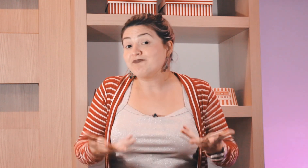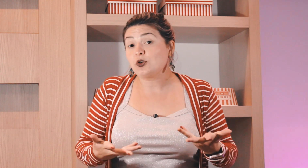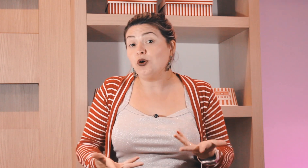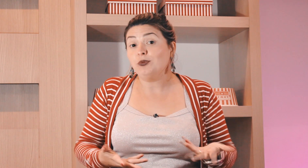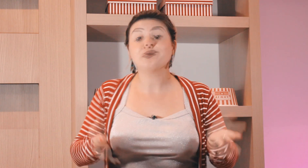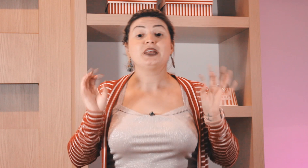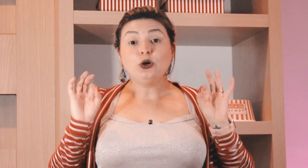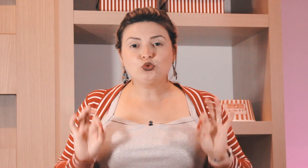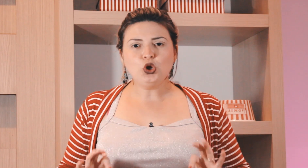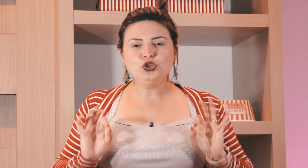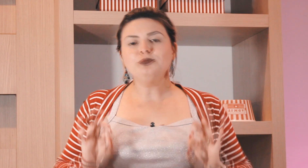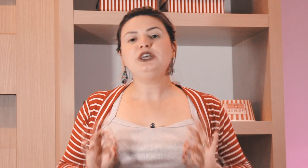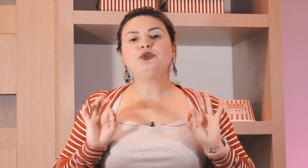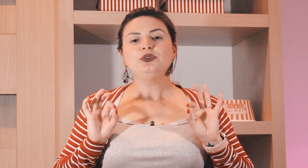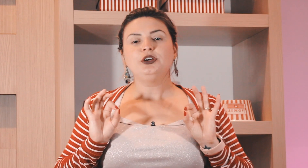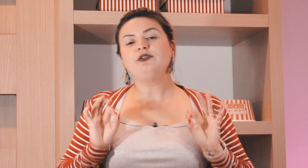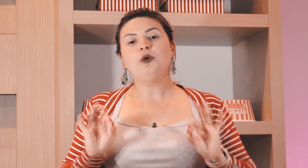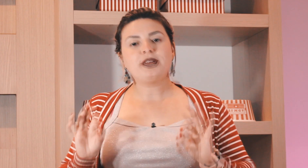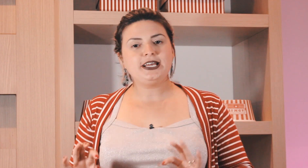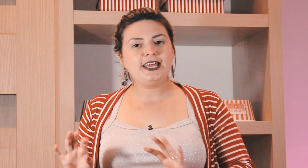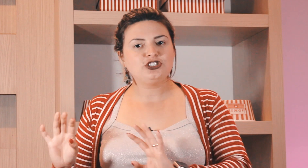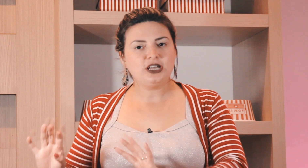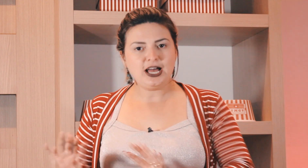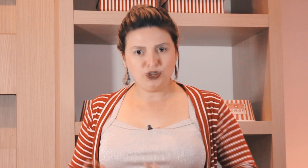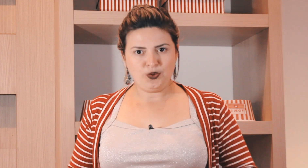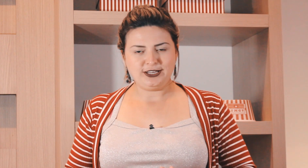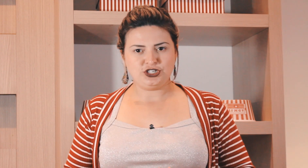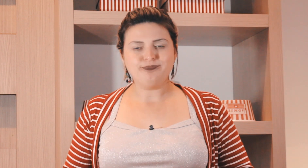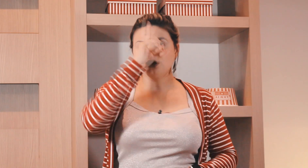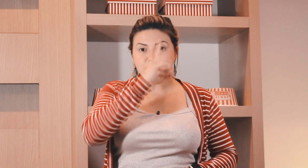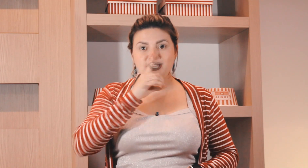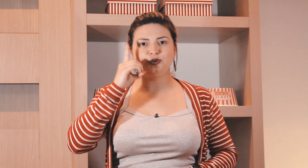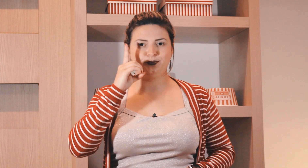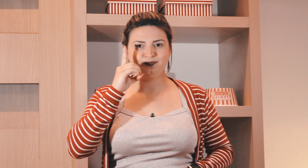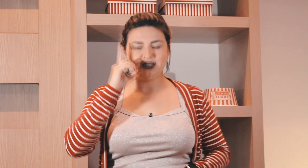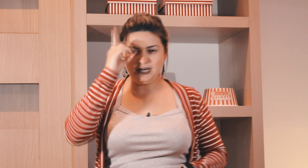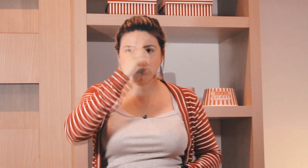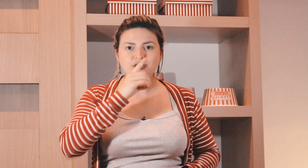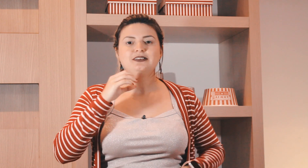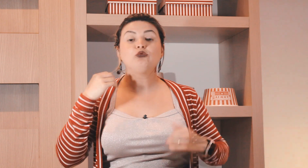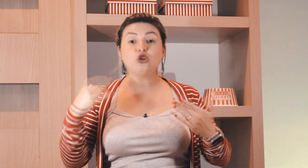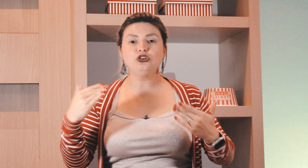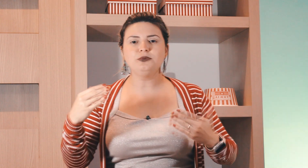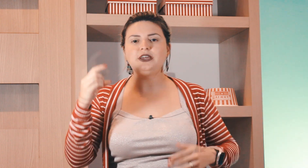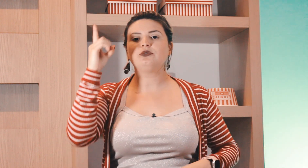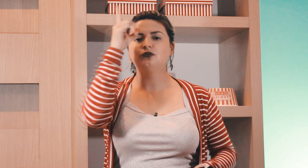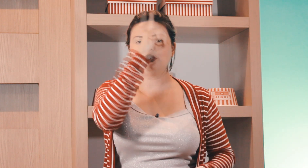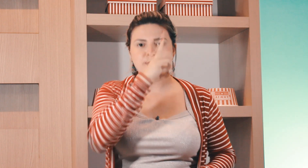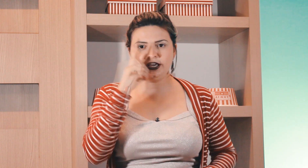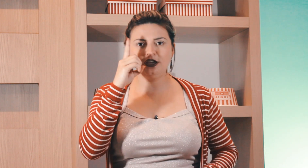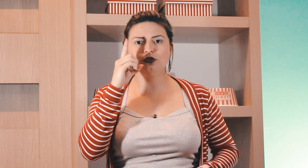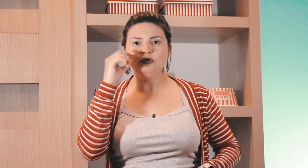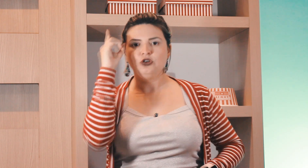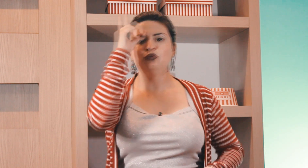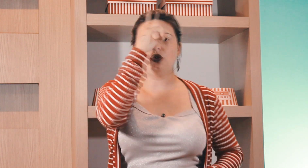terça como? então todo domingo eu vou para igreja à noite domingo, certo? então todo domingo domingo